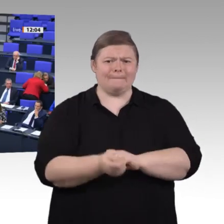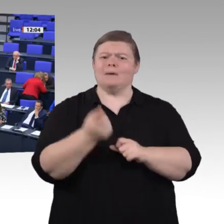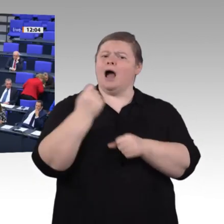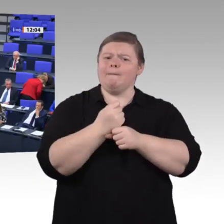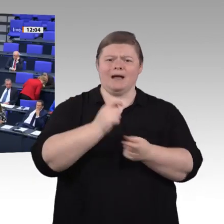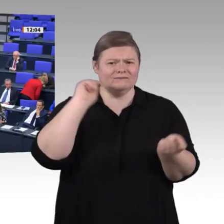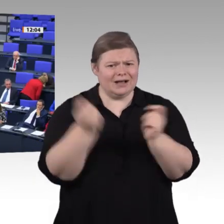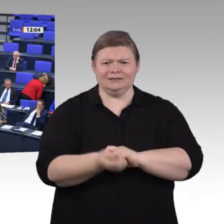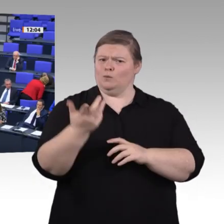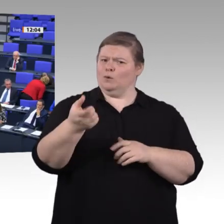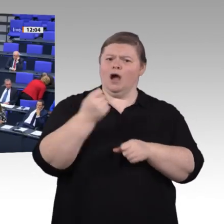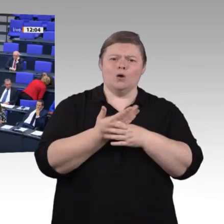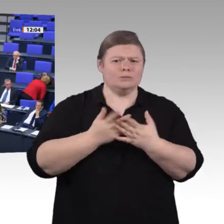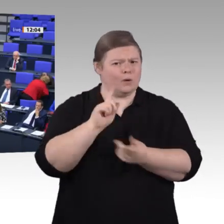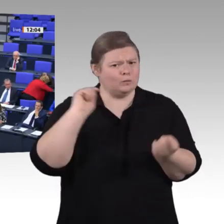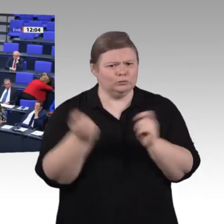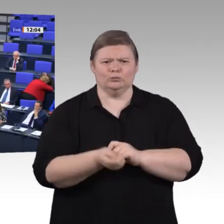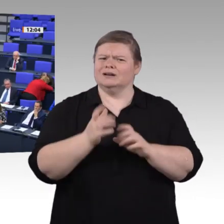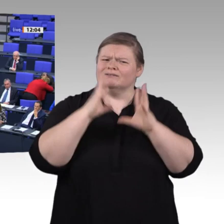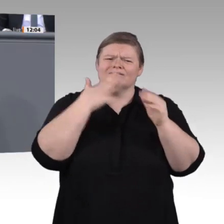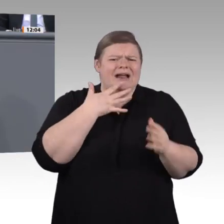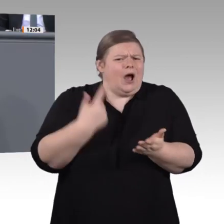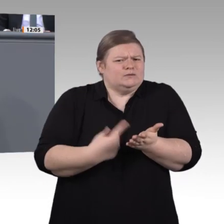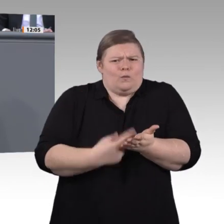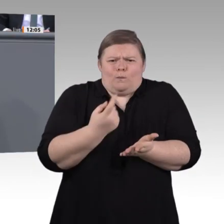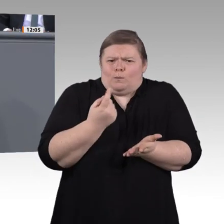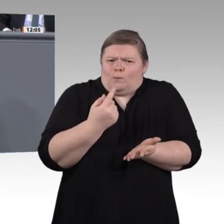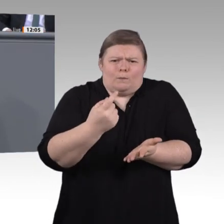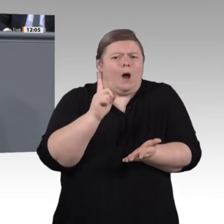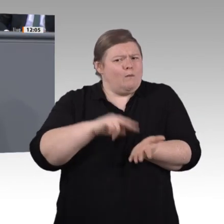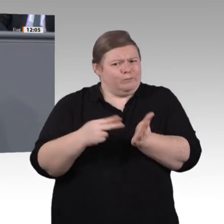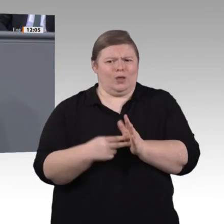sonst am Ende nämlich Gefahr, dass die Gesellschaft und die Digitalisierung uns